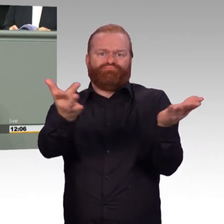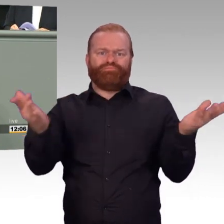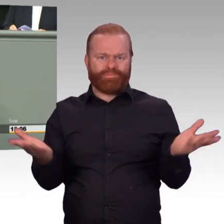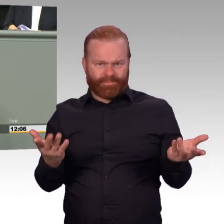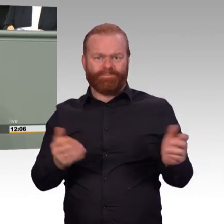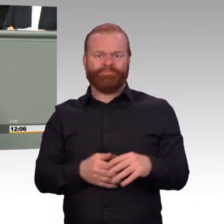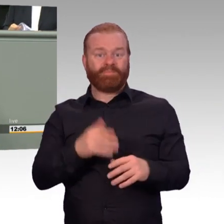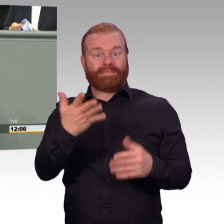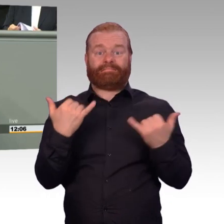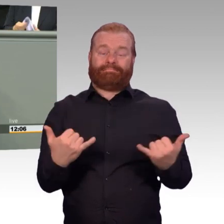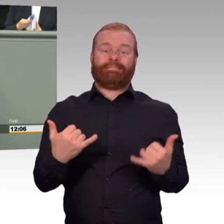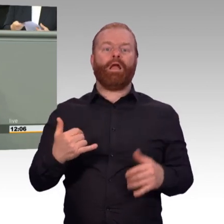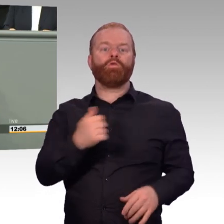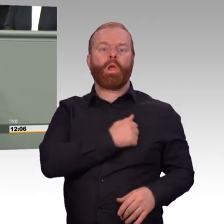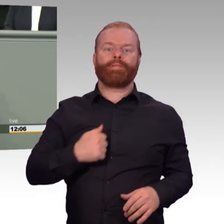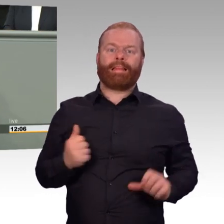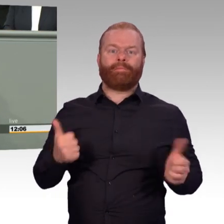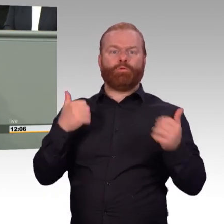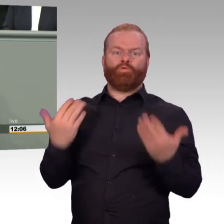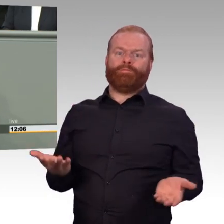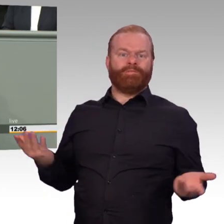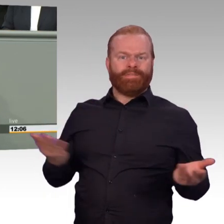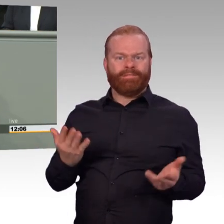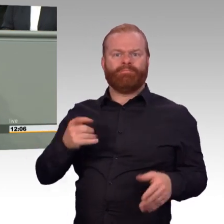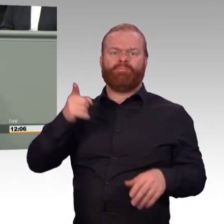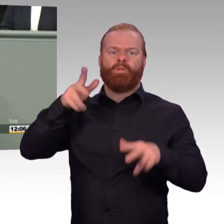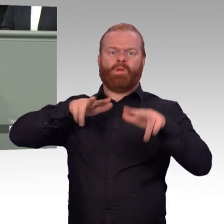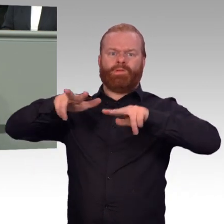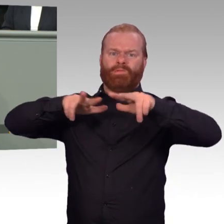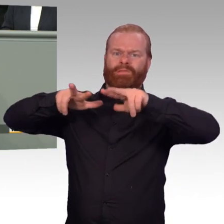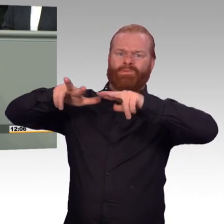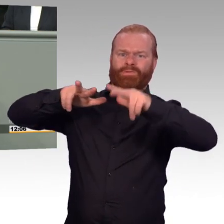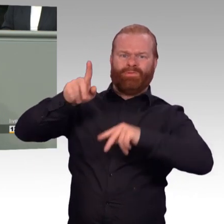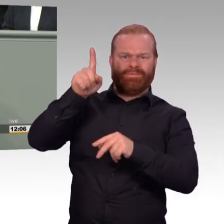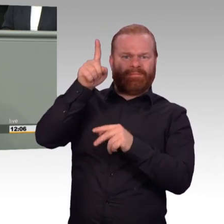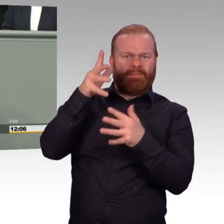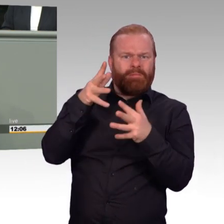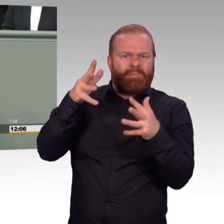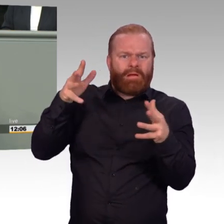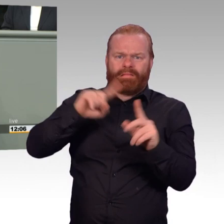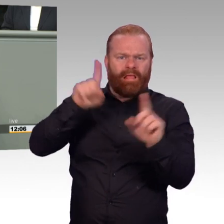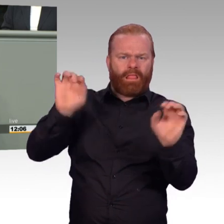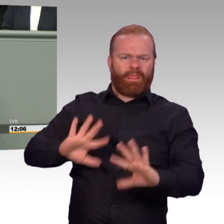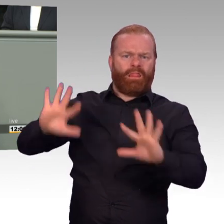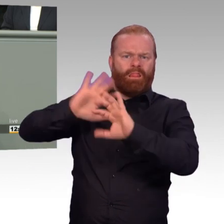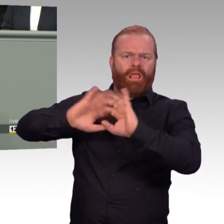und allein an der militärischen Einsatzbereitschaft der Streitkräfte. Das ist das Maß aller Dinge. Und nicht irgendetwas anderes.